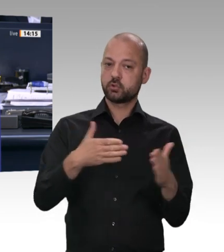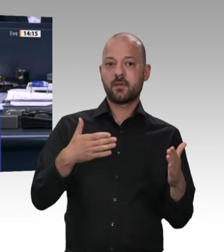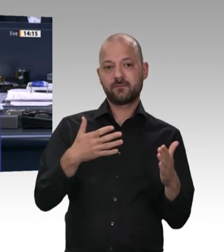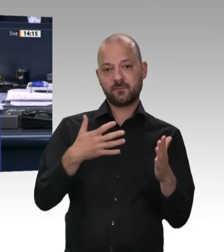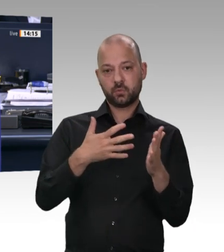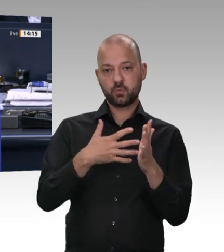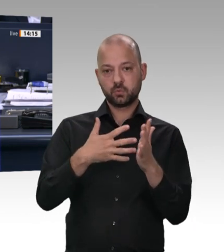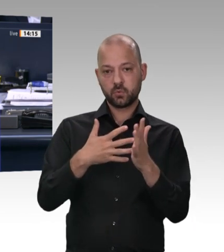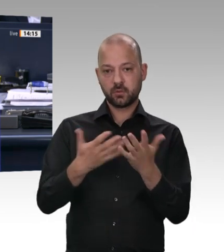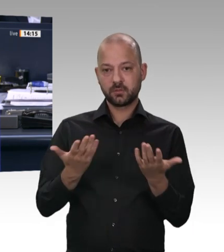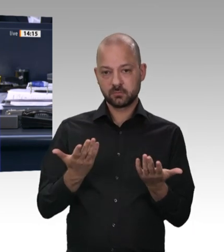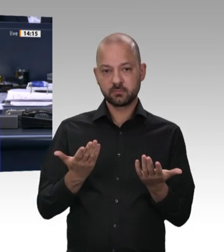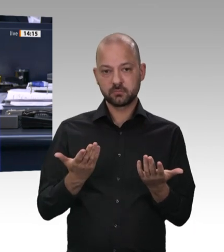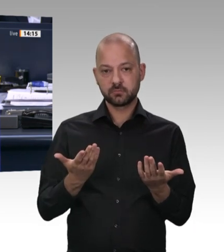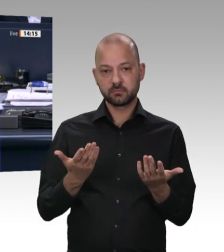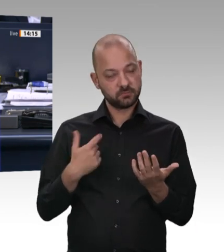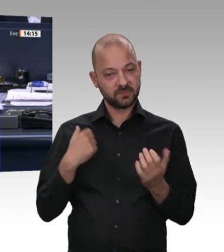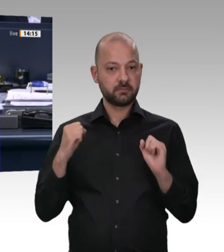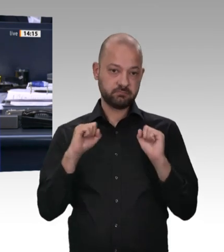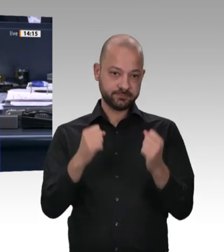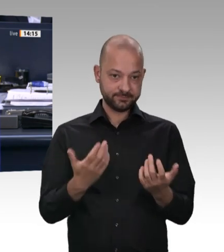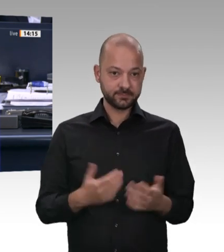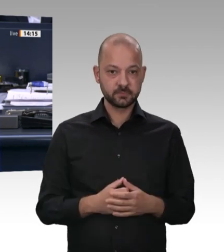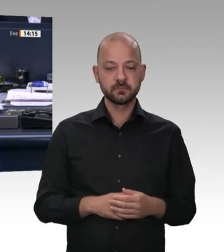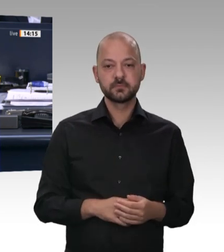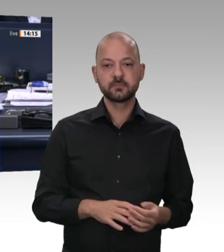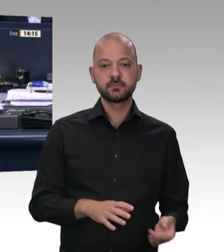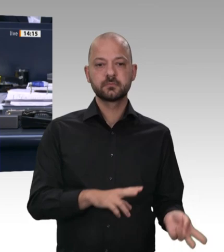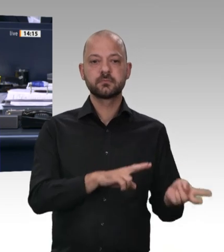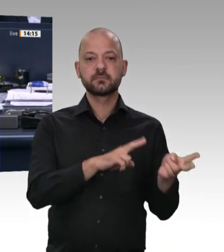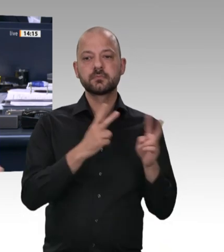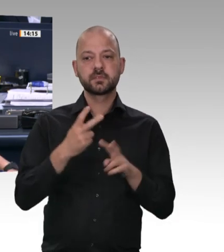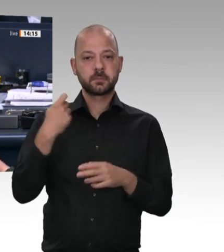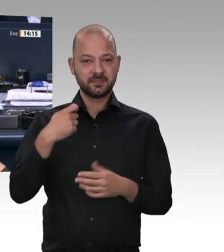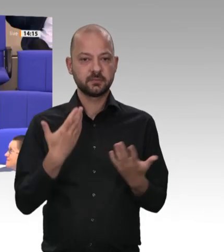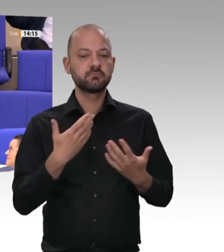Schade eigentlich, Frau Präsidentin. Ich ahnte das schon. Sehr geehrter Minister, Sie haben gerade